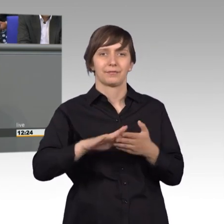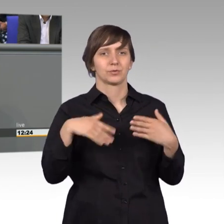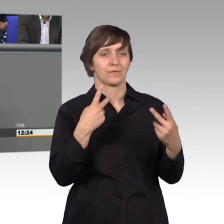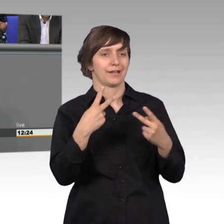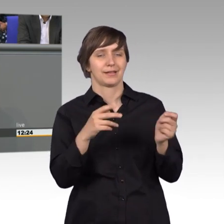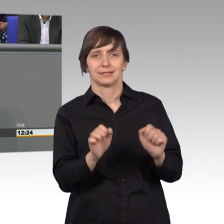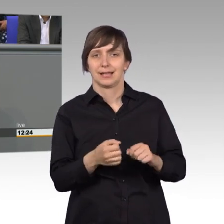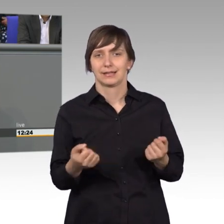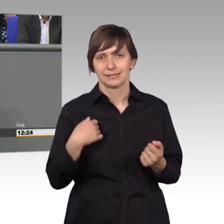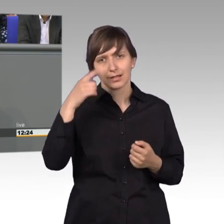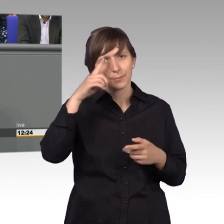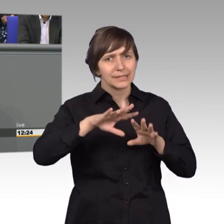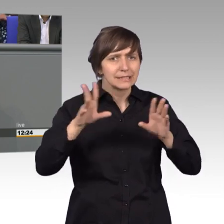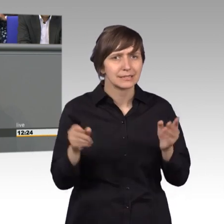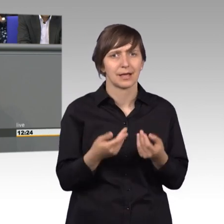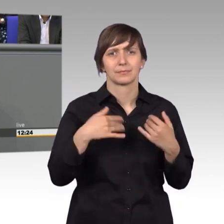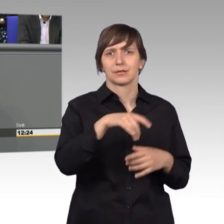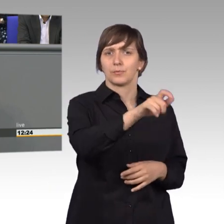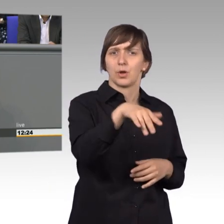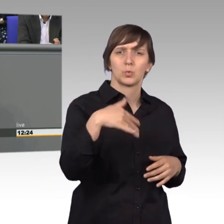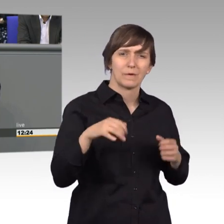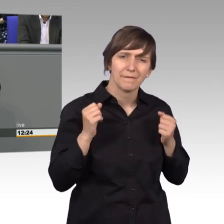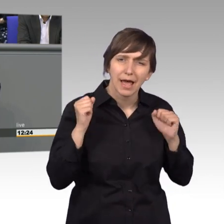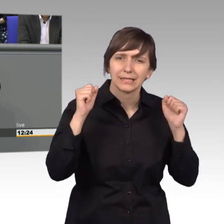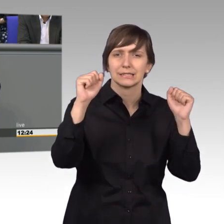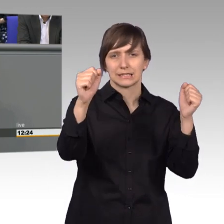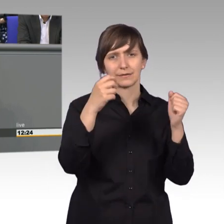sind die Bürger fleißig, wenn es darum geht, sich an das Parlament oder an